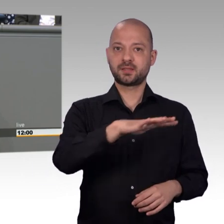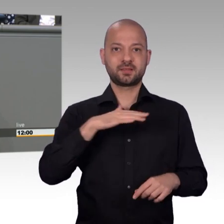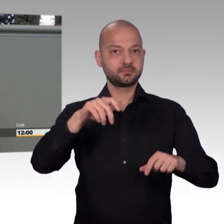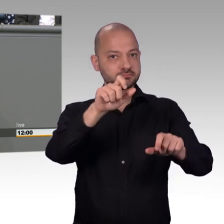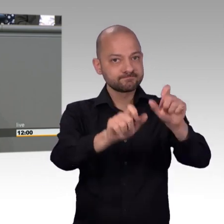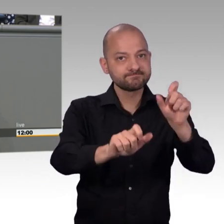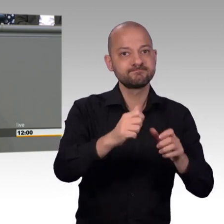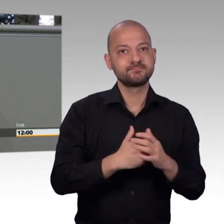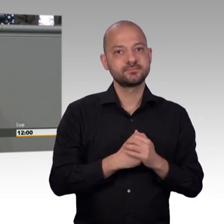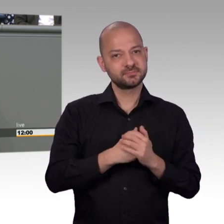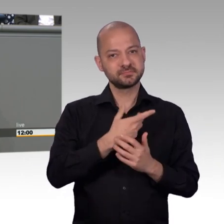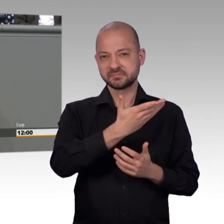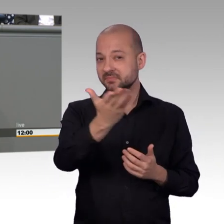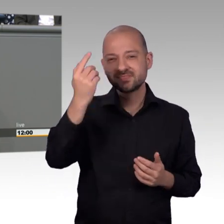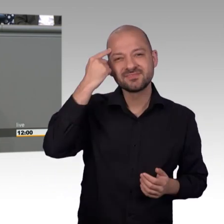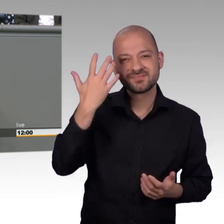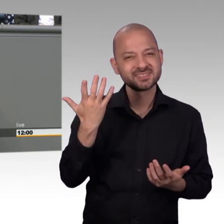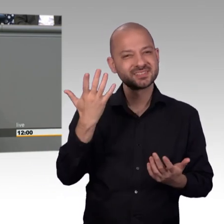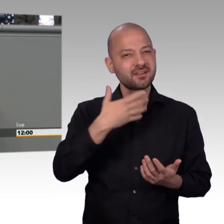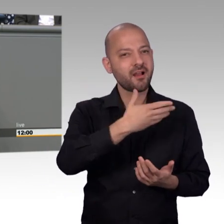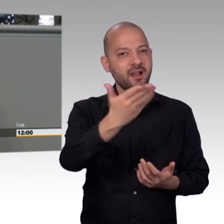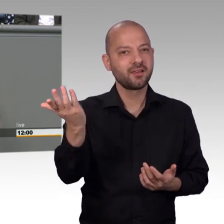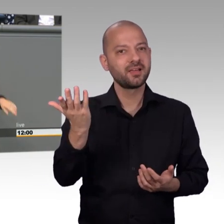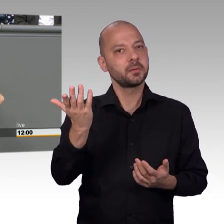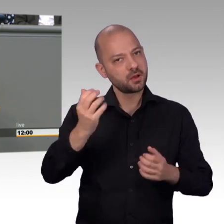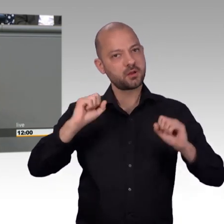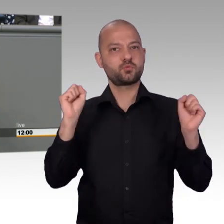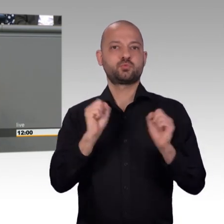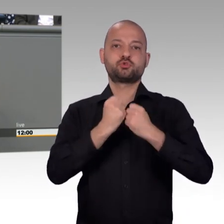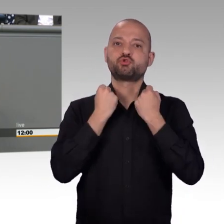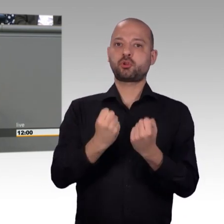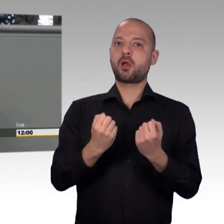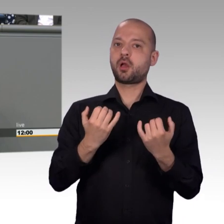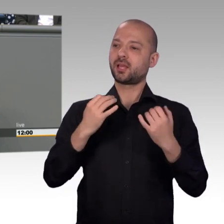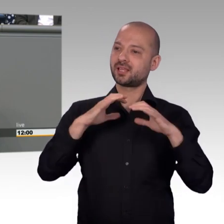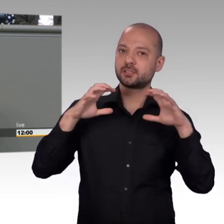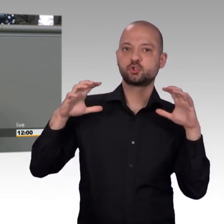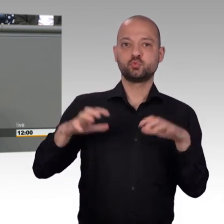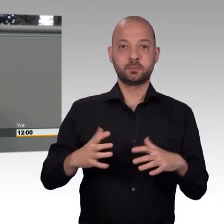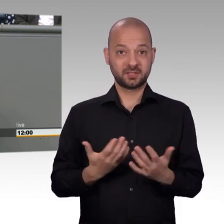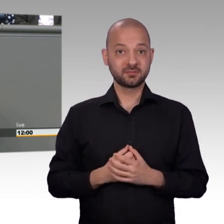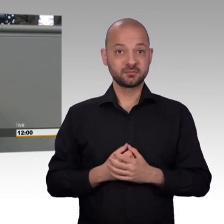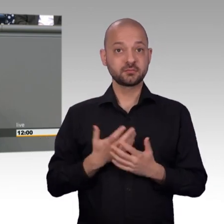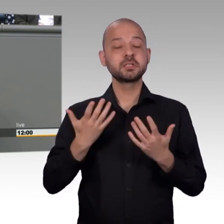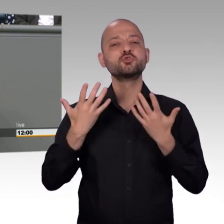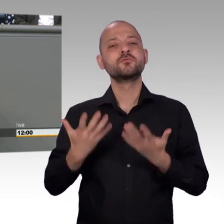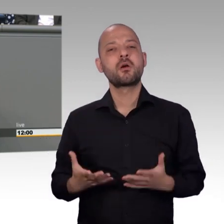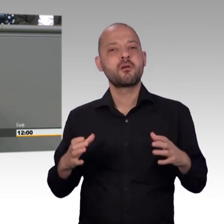die irgendwie drei Minuten oder vielleicht nur ein paar Sekunden darüber nachdenken. Denn wie verhindert man einen deutschen Trump